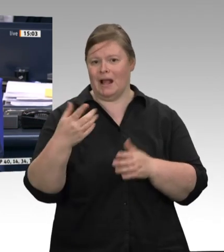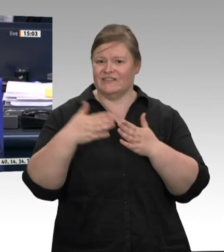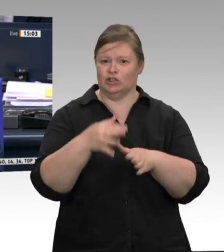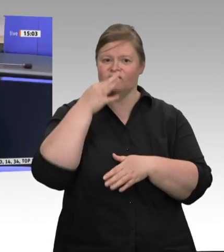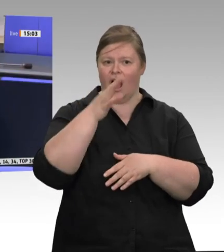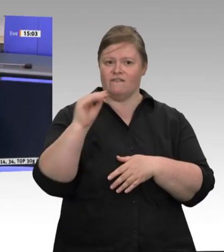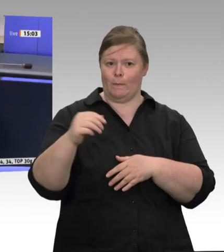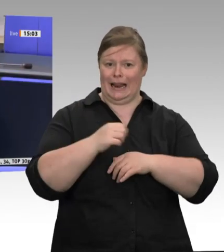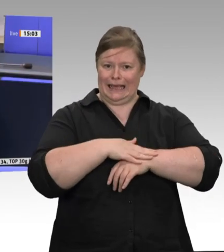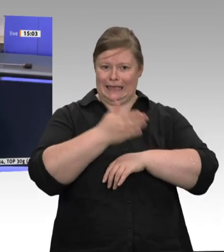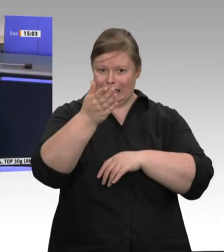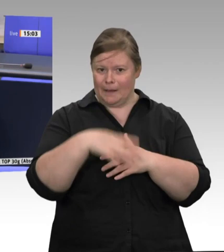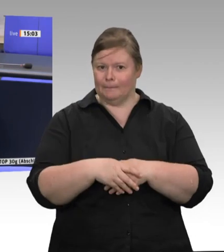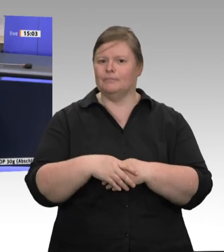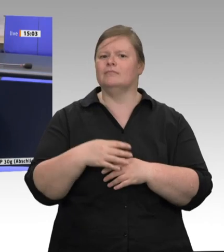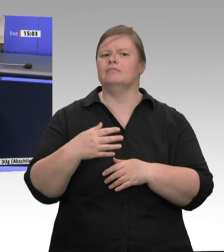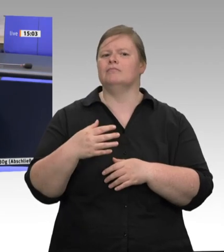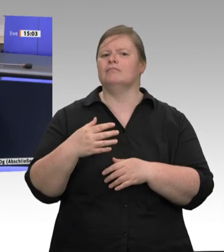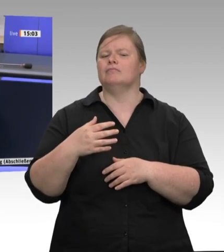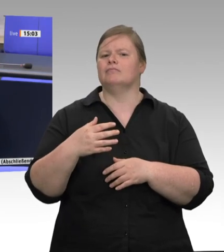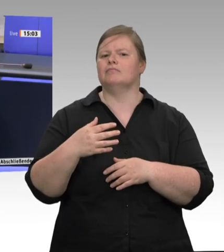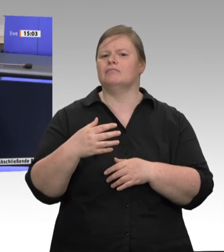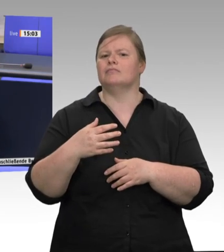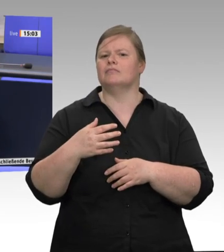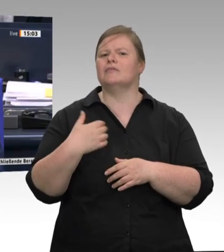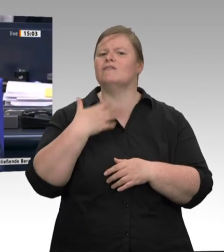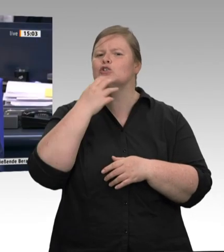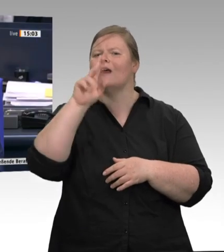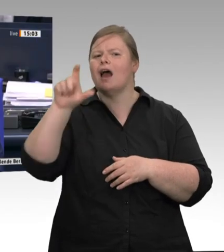ist, dass ich feststellen kann, ob die Redezeit wieder normal laufen kann.